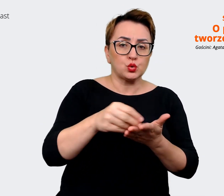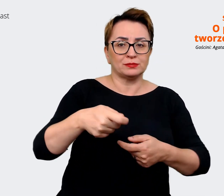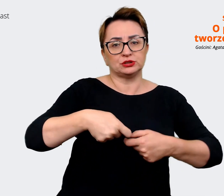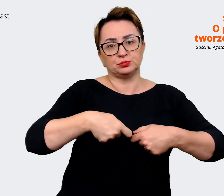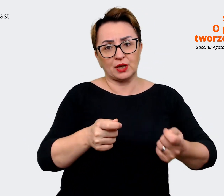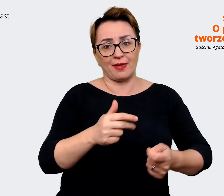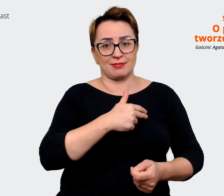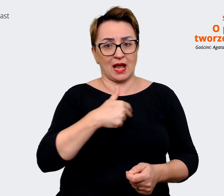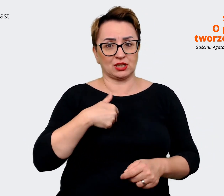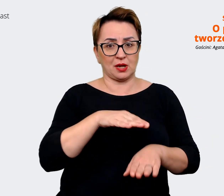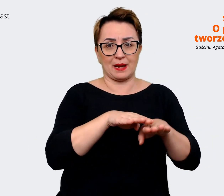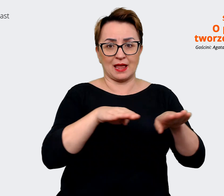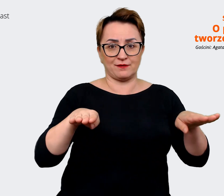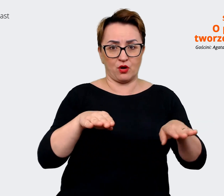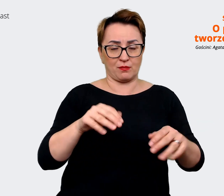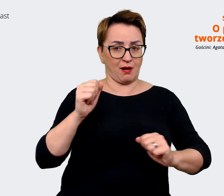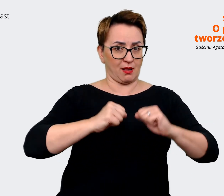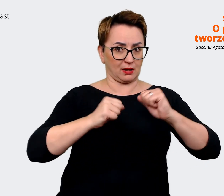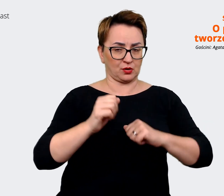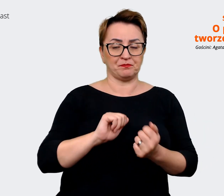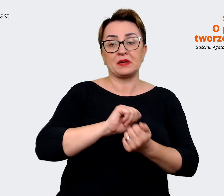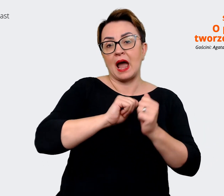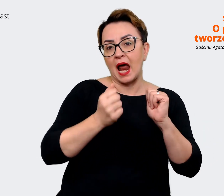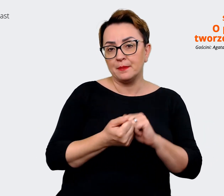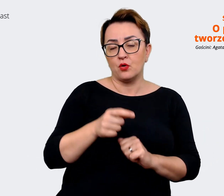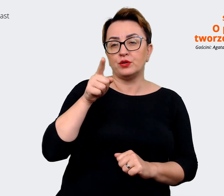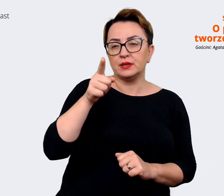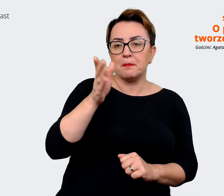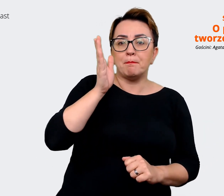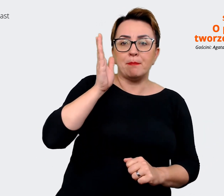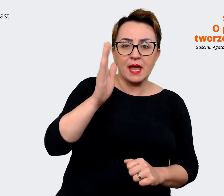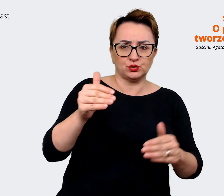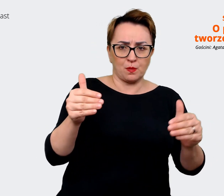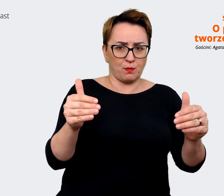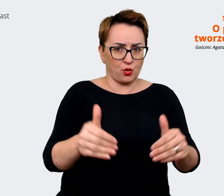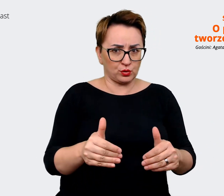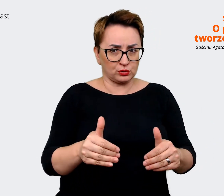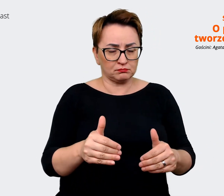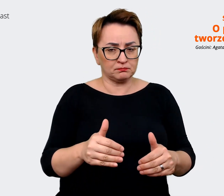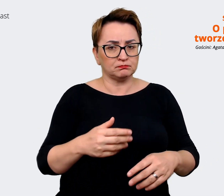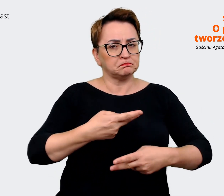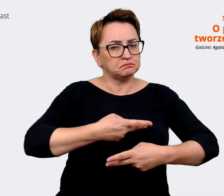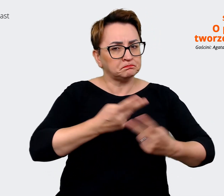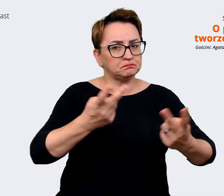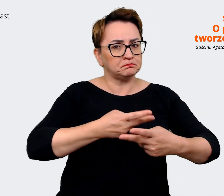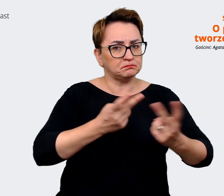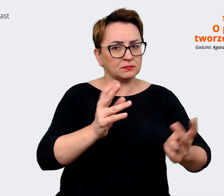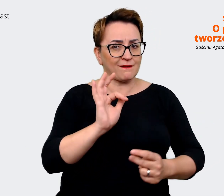To może być na przykład, że "jesteś... będziesz mógł dzielić się pomysłami i mieć realny wpływ